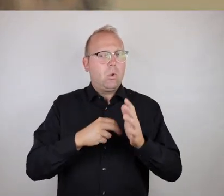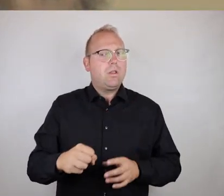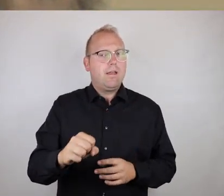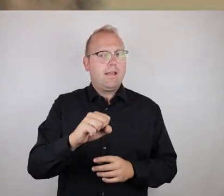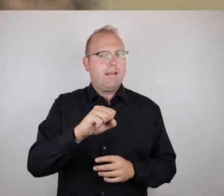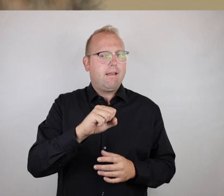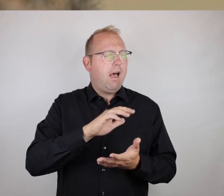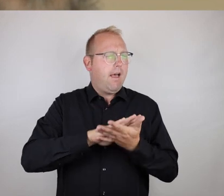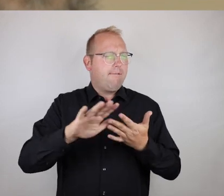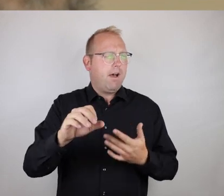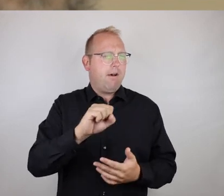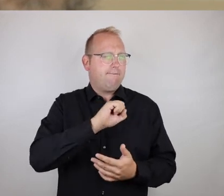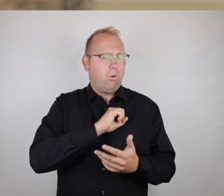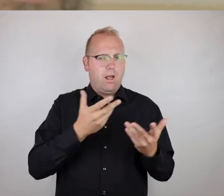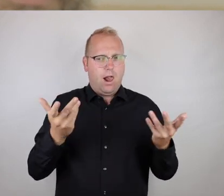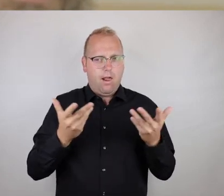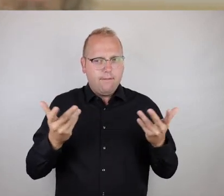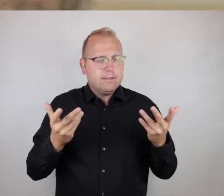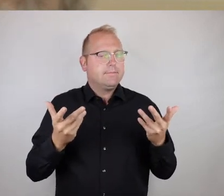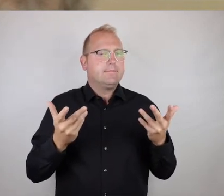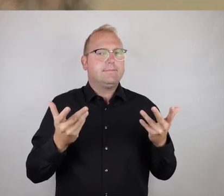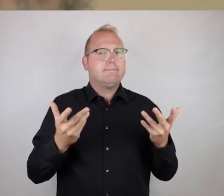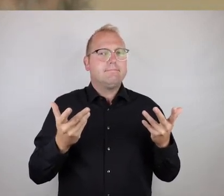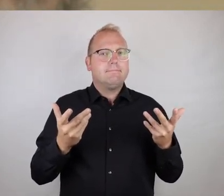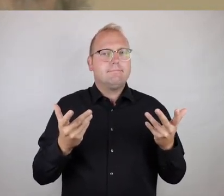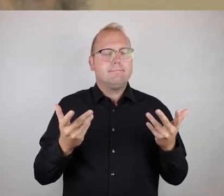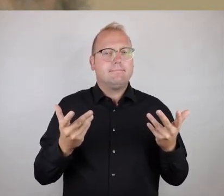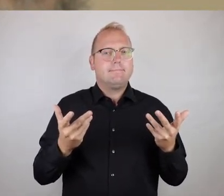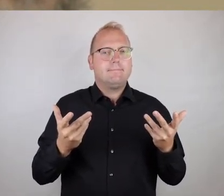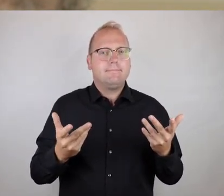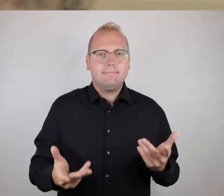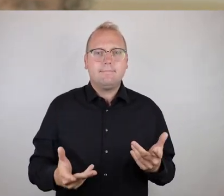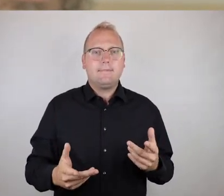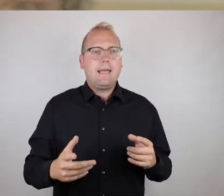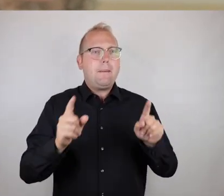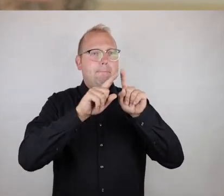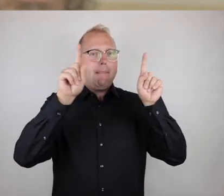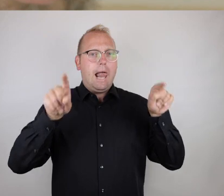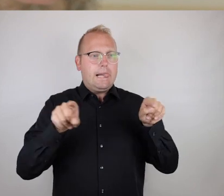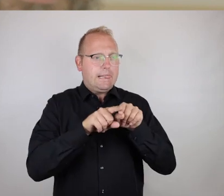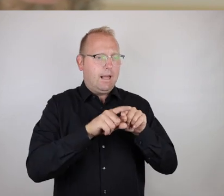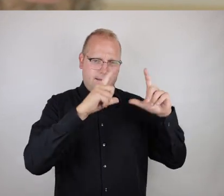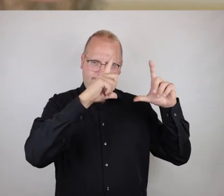dass hiermit Bilder selbsterklärend zum Sprechen gebracht werden.